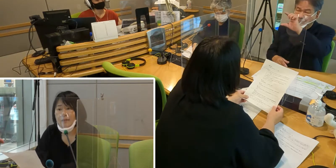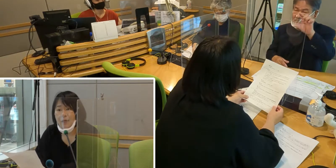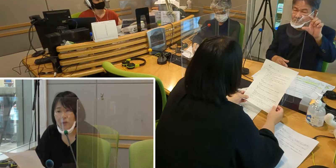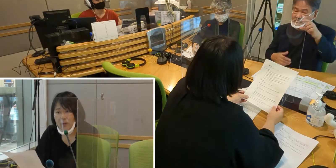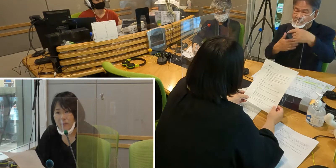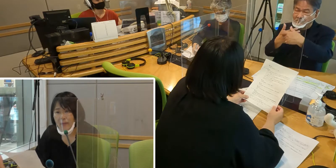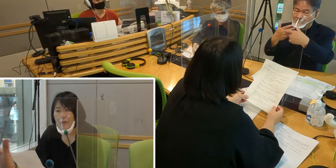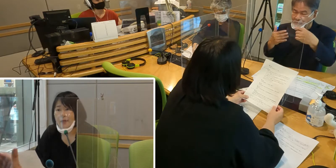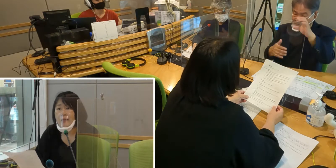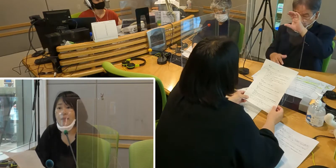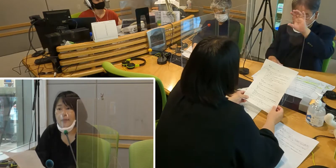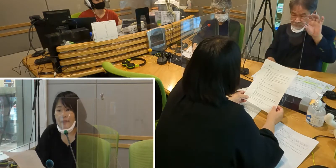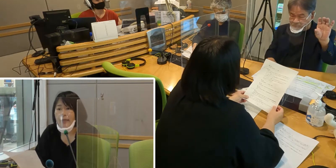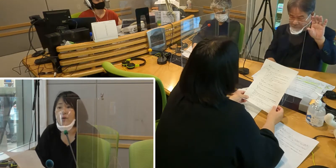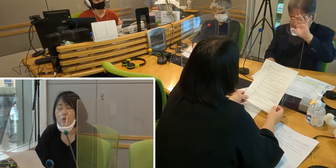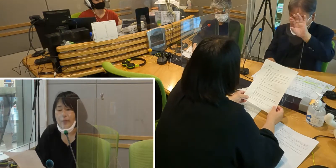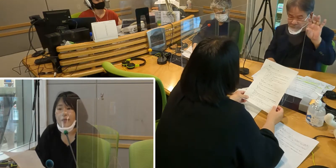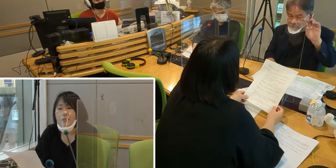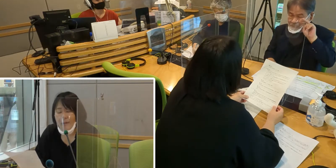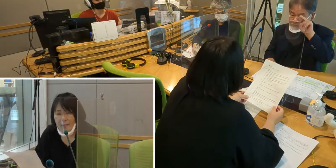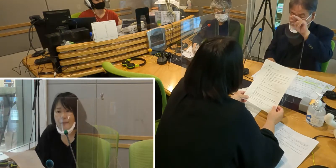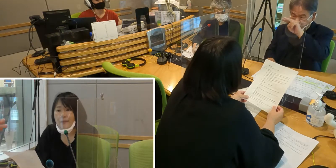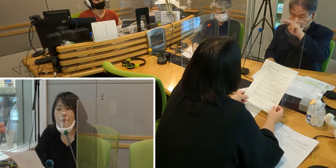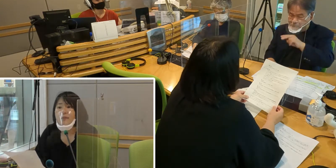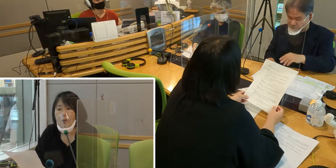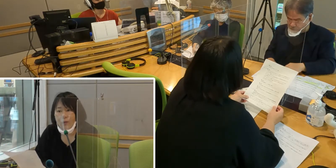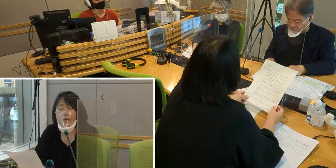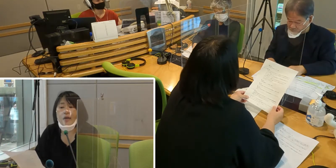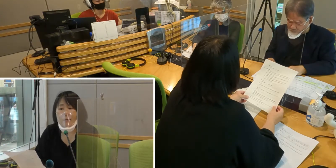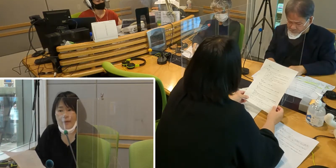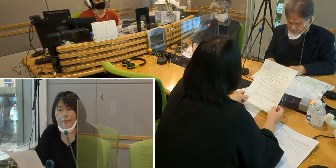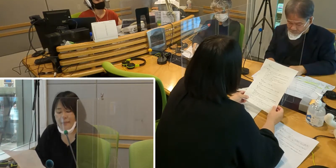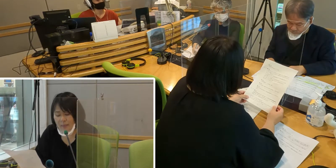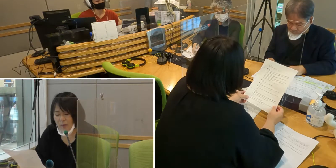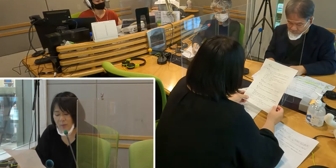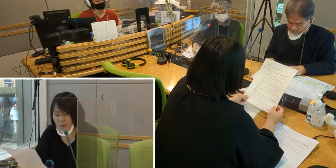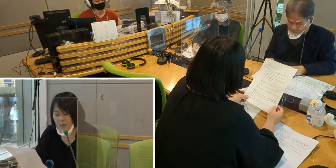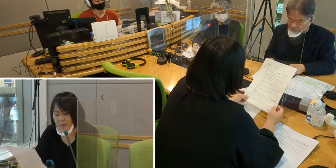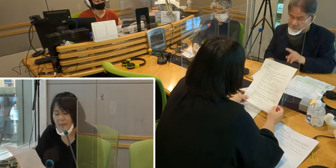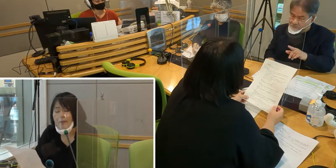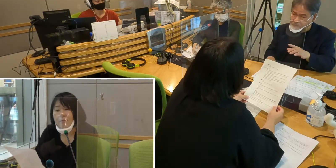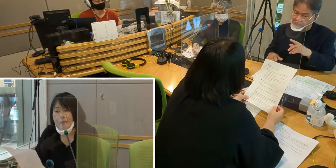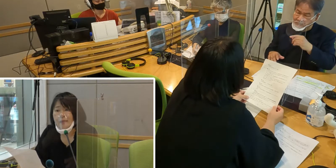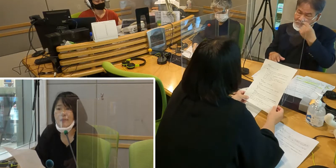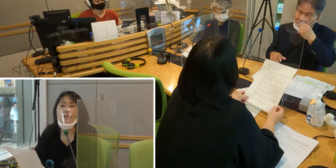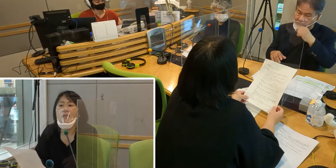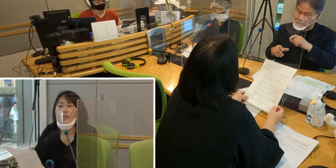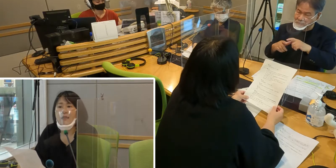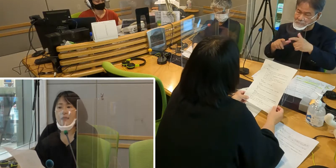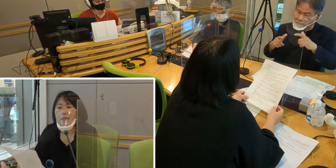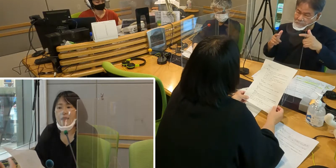例えば、伝言掲示板等があれば、 きちんと見ることができます。